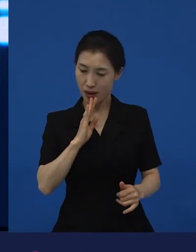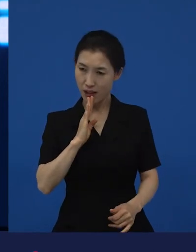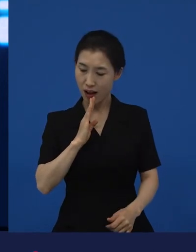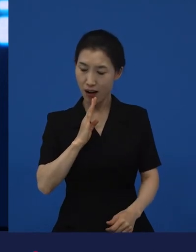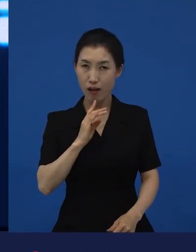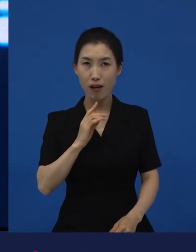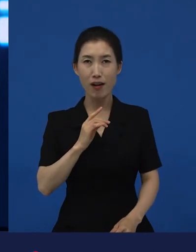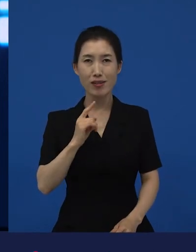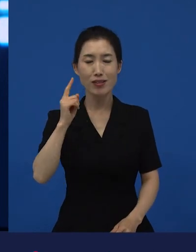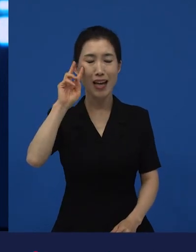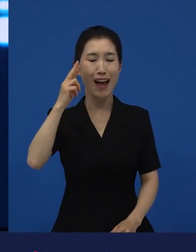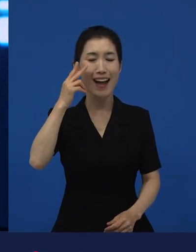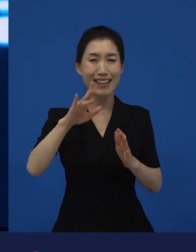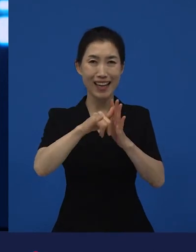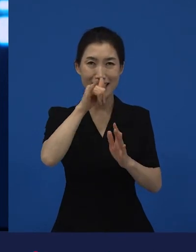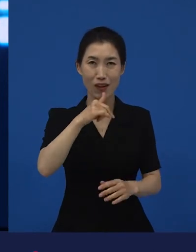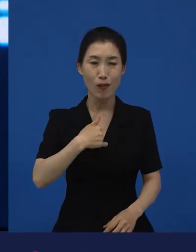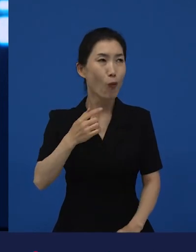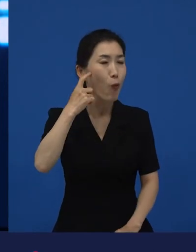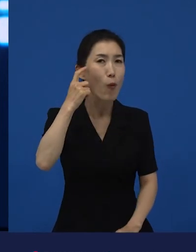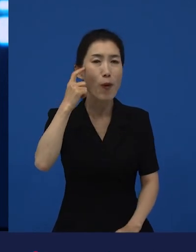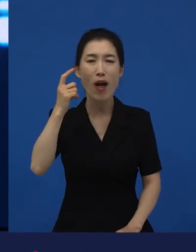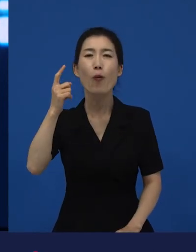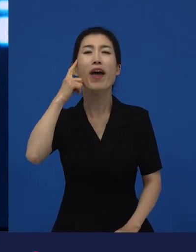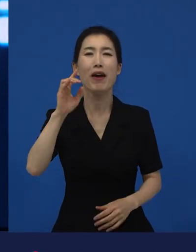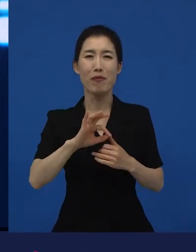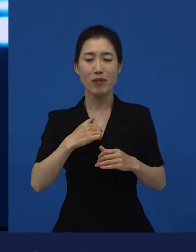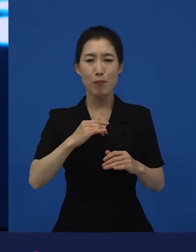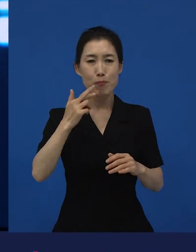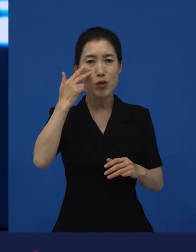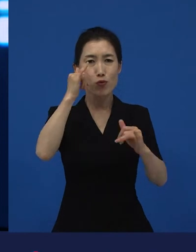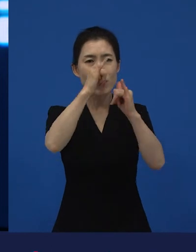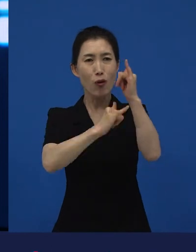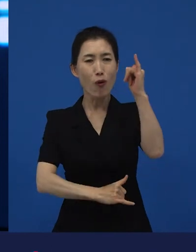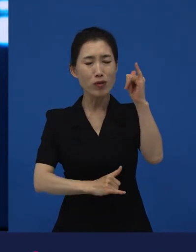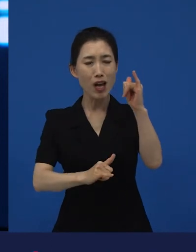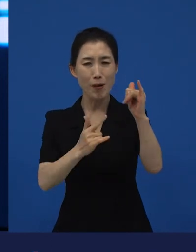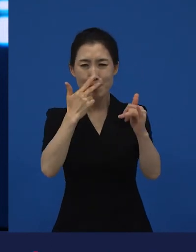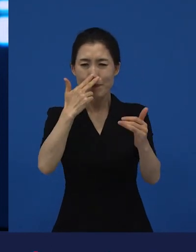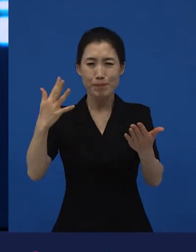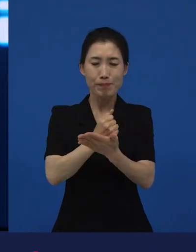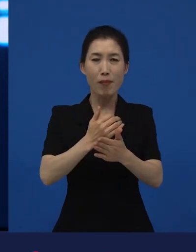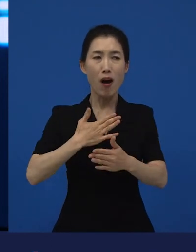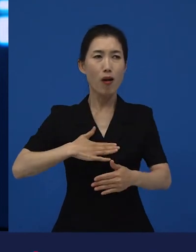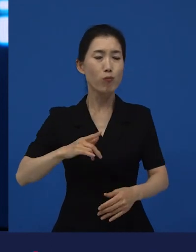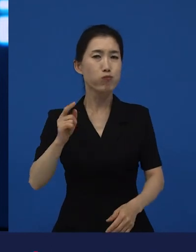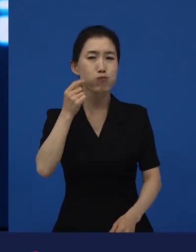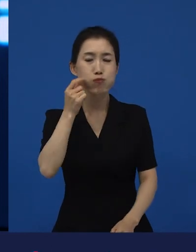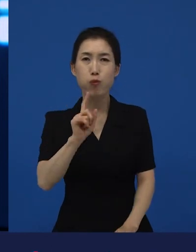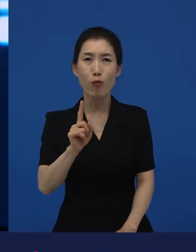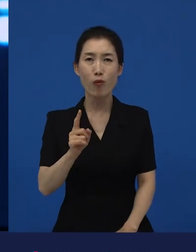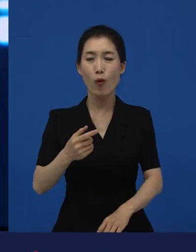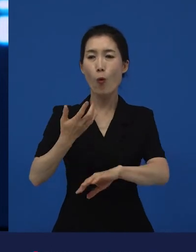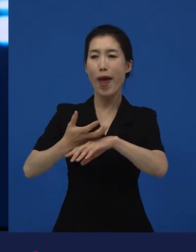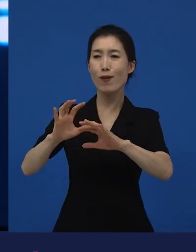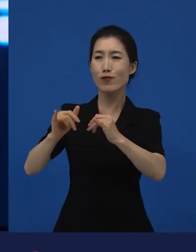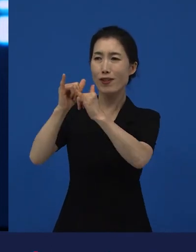'내가 왜 이런 생각을 하고 있지?' 나는 미국 역사에서 왜 이렇게 많이 알고 있지? 근데 왜 이렇게 다른 나라 역사에 대해서 모르는데